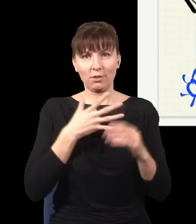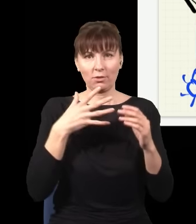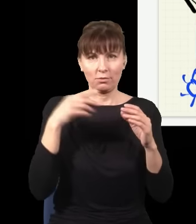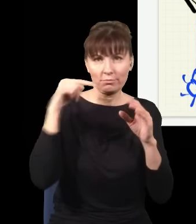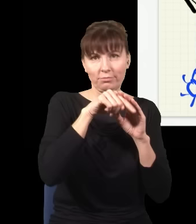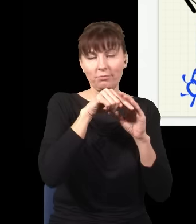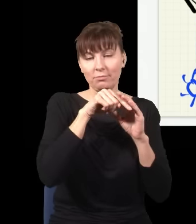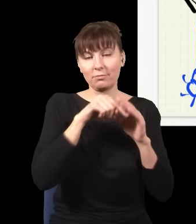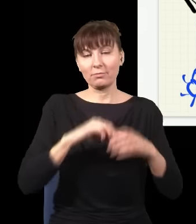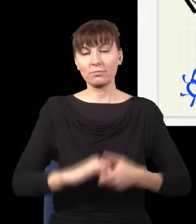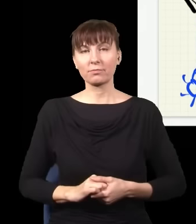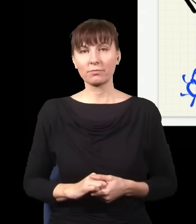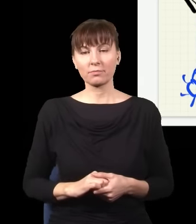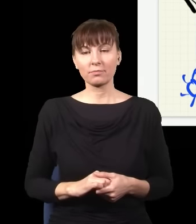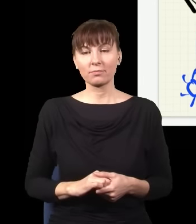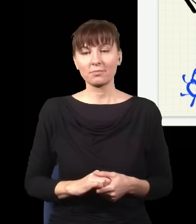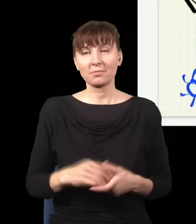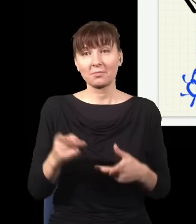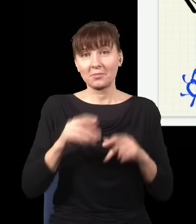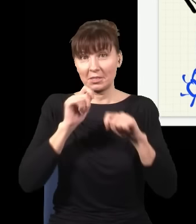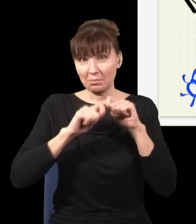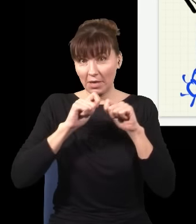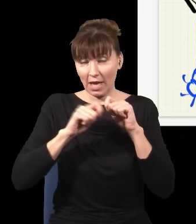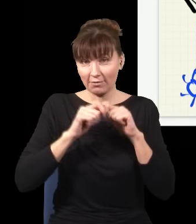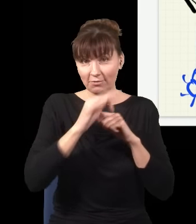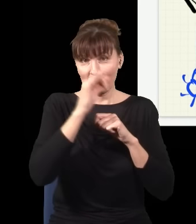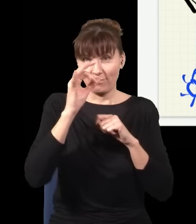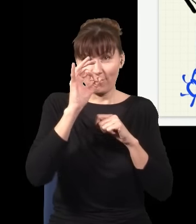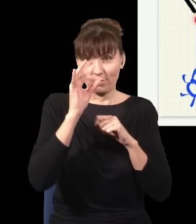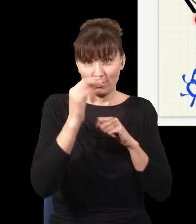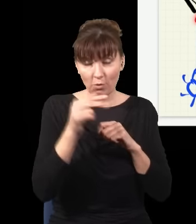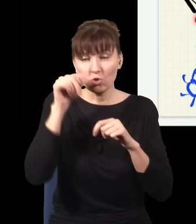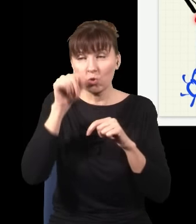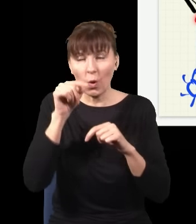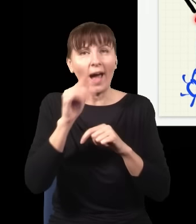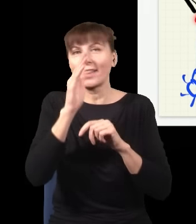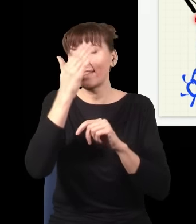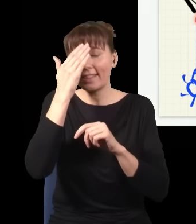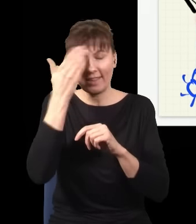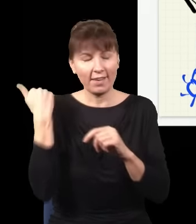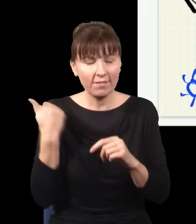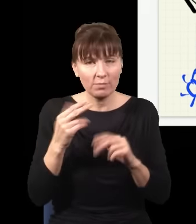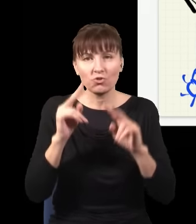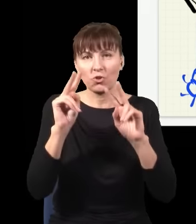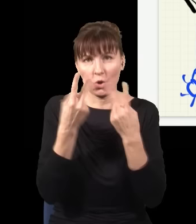Więc mierząc foton w tym miejscu, nie wiem, skąd on się wziął, czy on się wziął stąd, czy on się wziął stąd. Nie mam pojęcia.